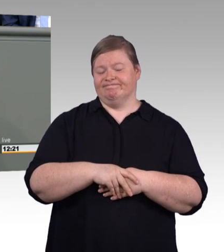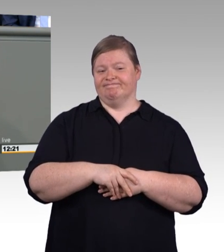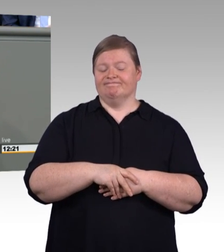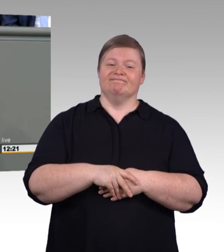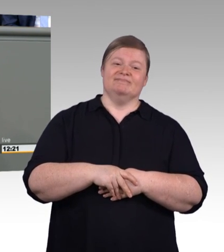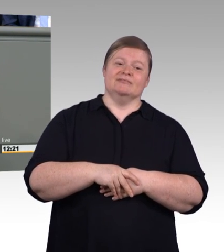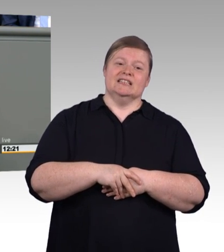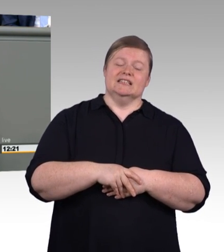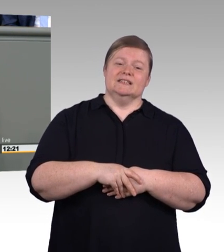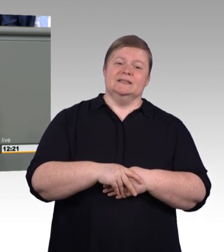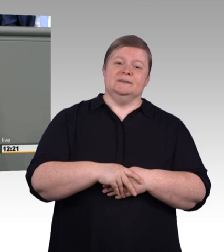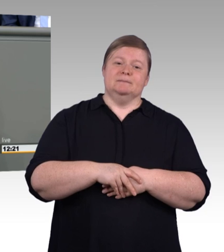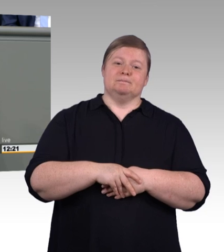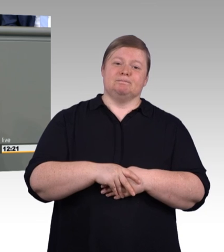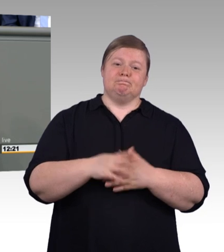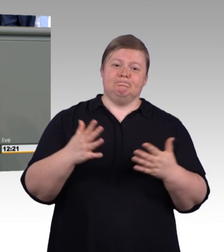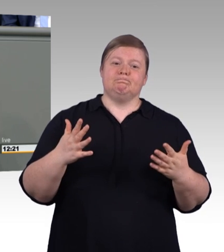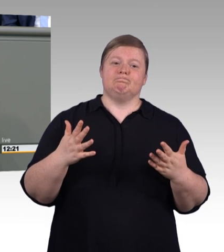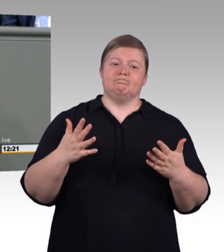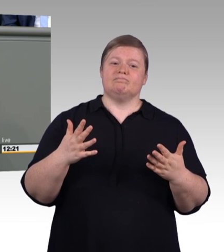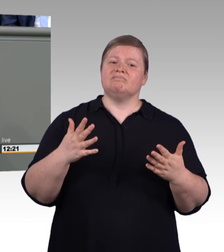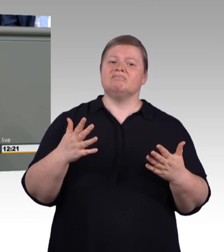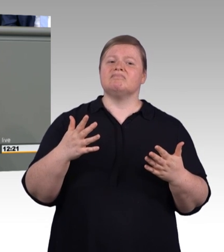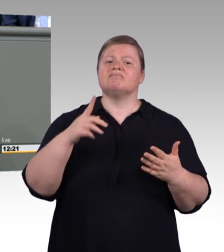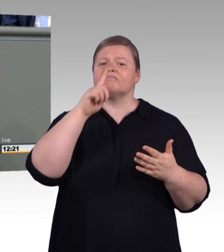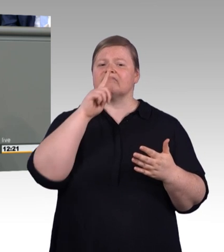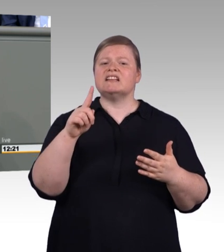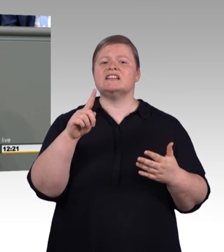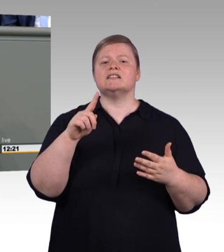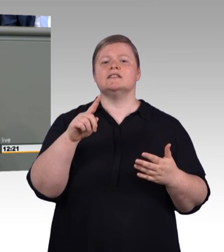Experimentierräume, in denen Azubis wie Ausgelernte,